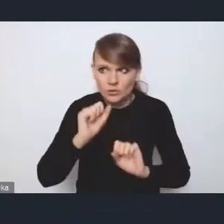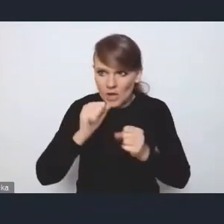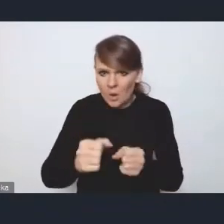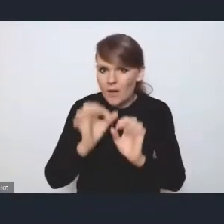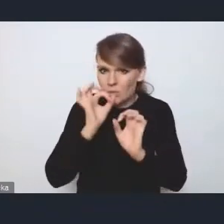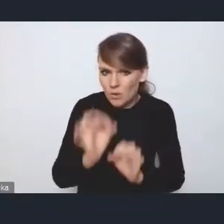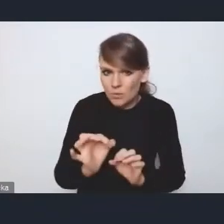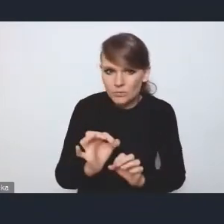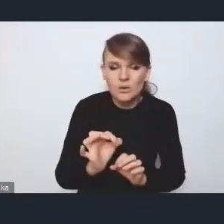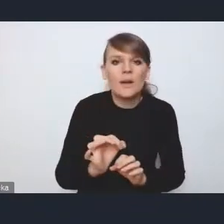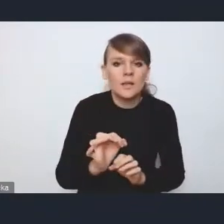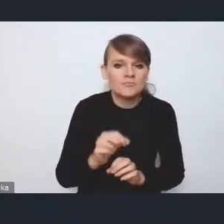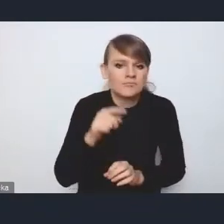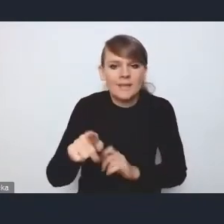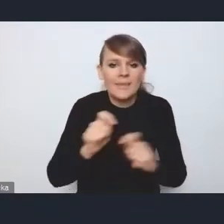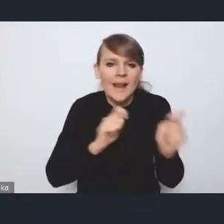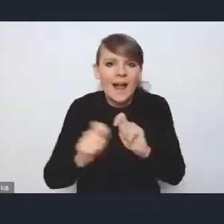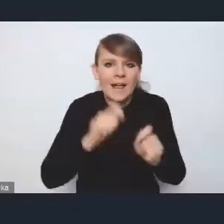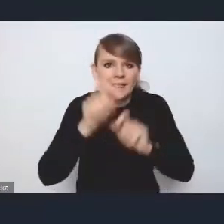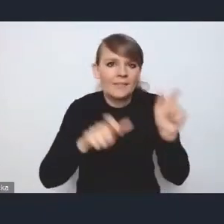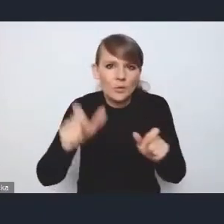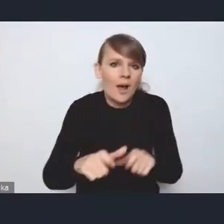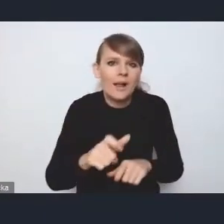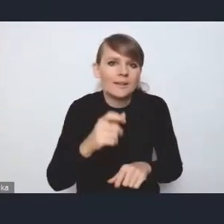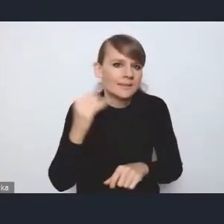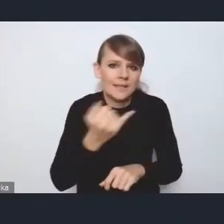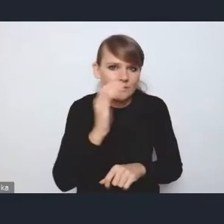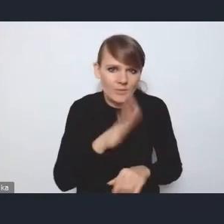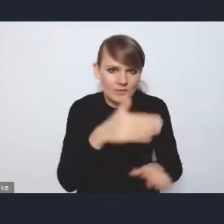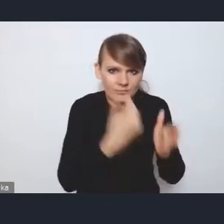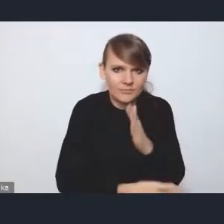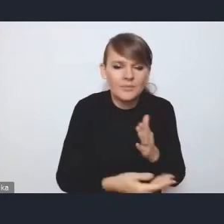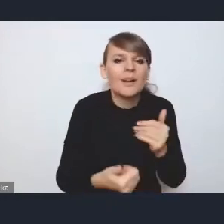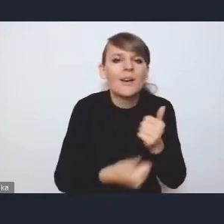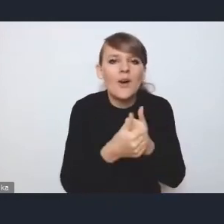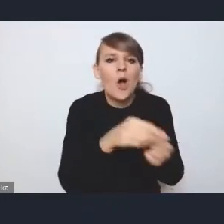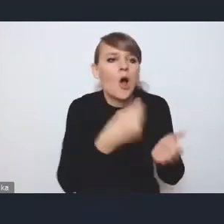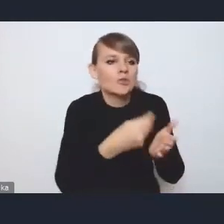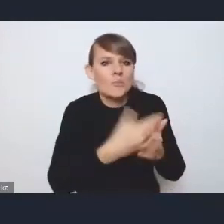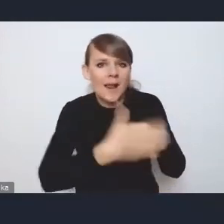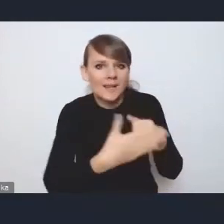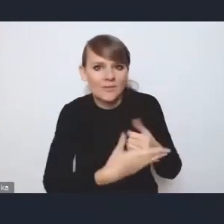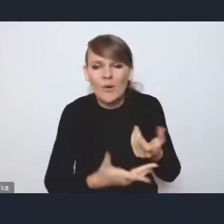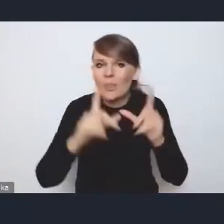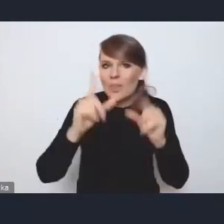to transport indywidualny zawsze będzie z nim przegrywał, kosztami paliwa, chociażby. Dużo taniej jest dojechać komunikacją publiczną